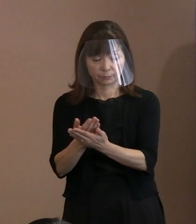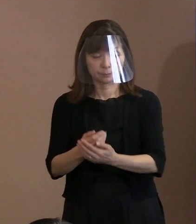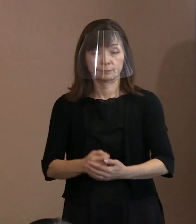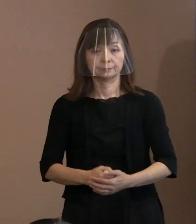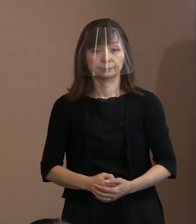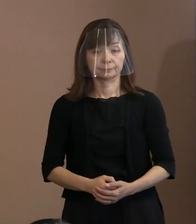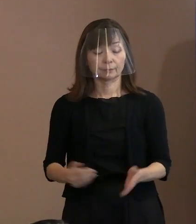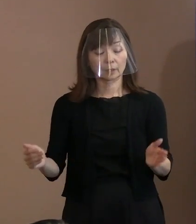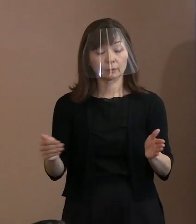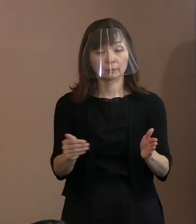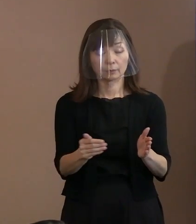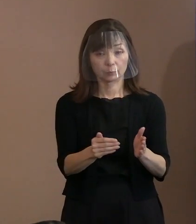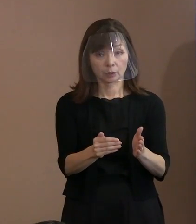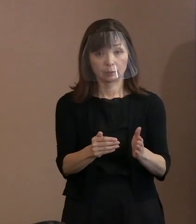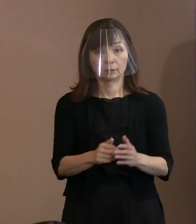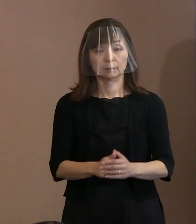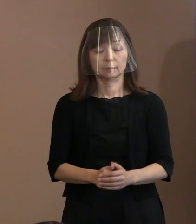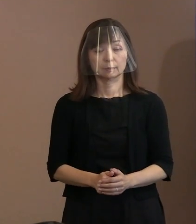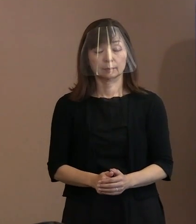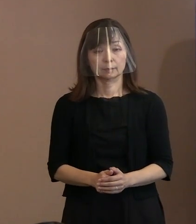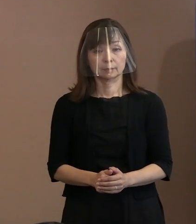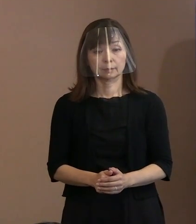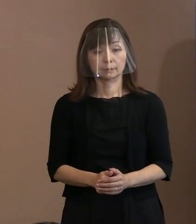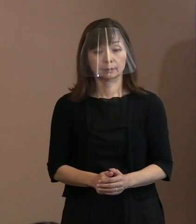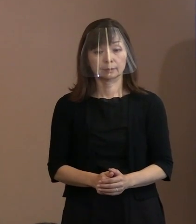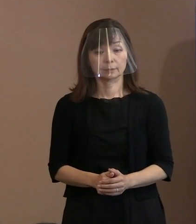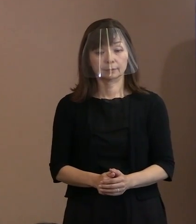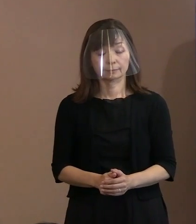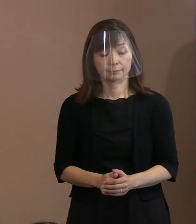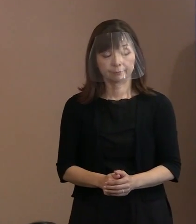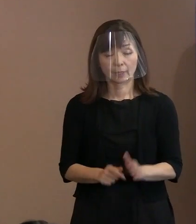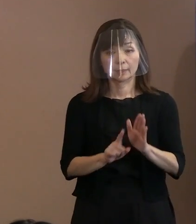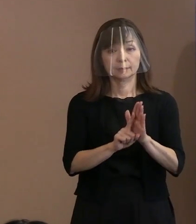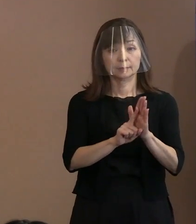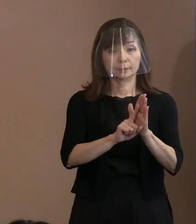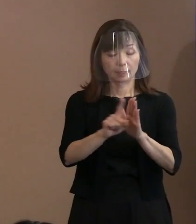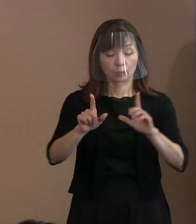最後に､3の｢宣言の発信｣についてで ありますけれども､